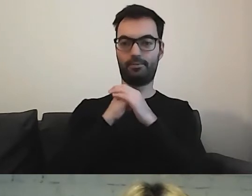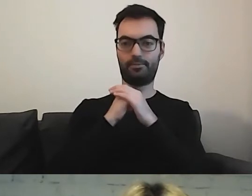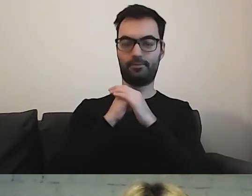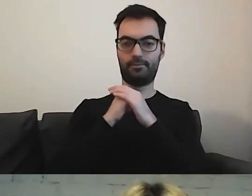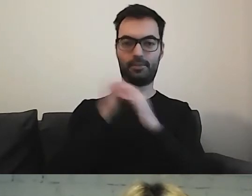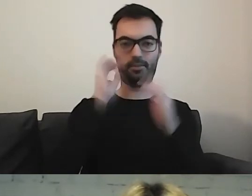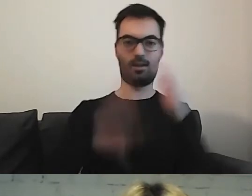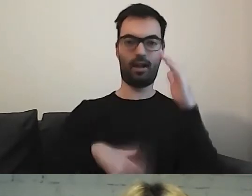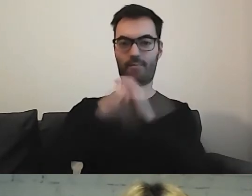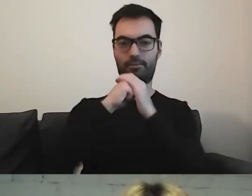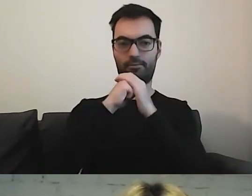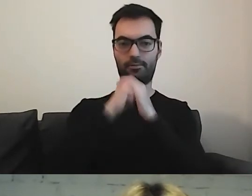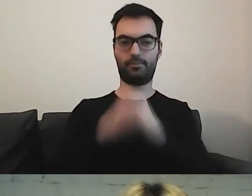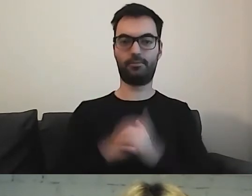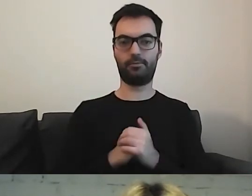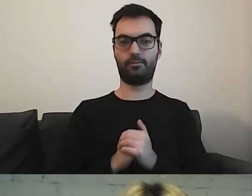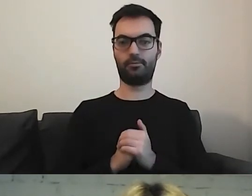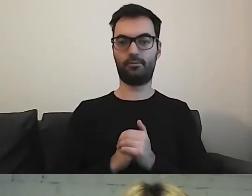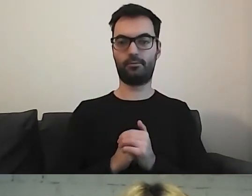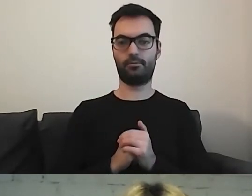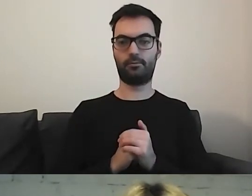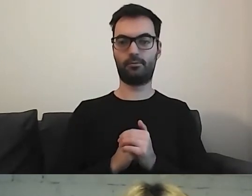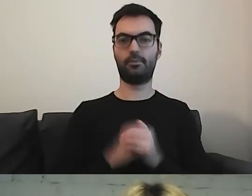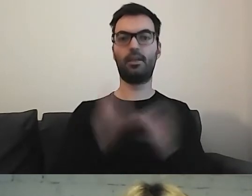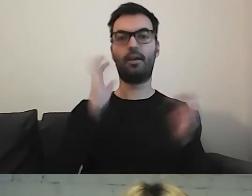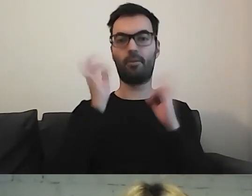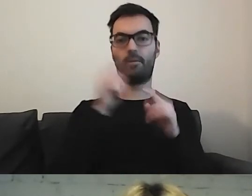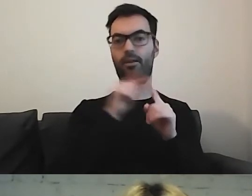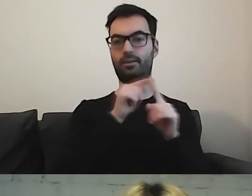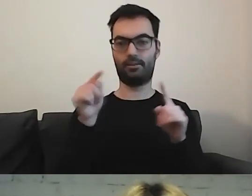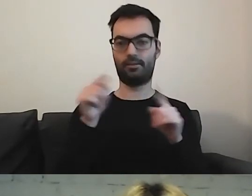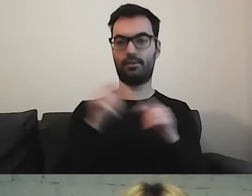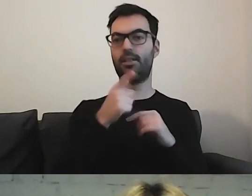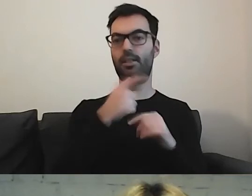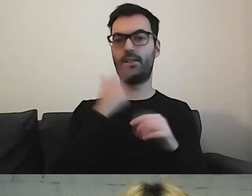Wybierają państwo albo informacje w języku migowym,